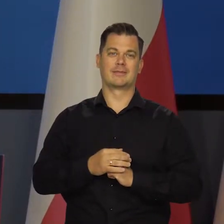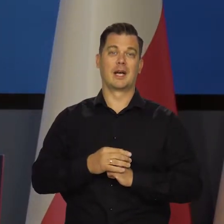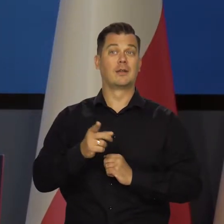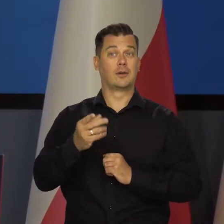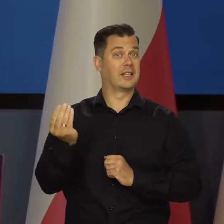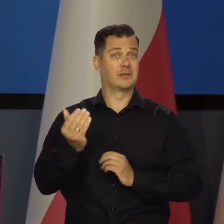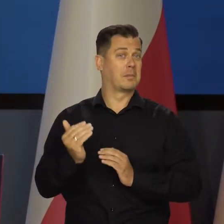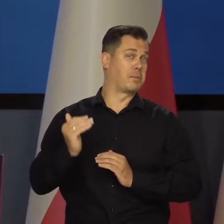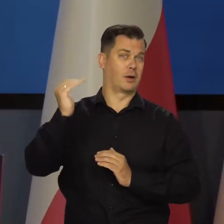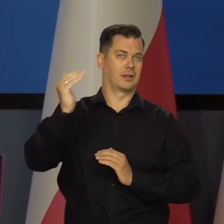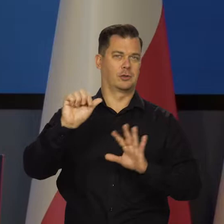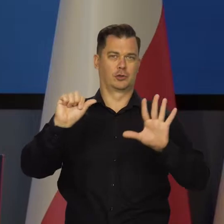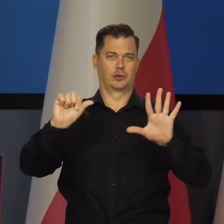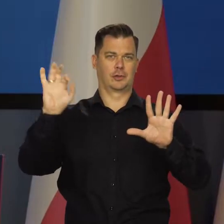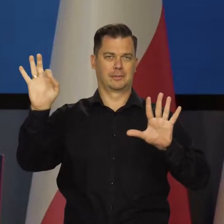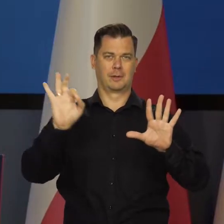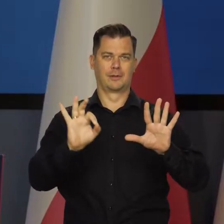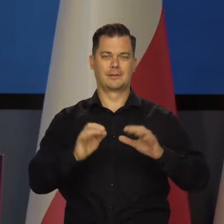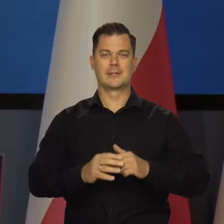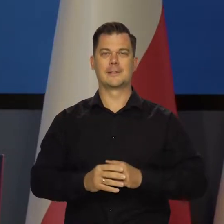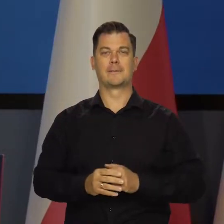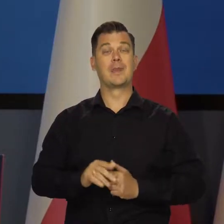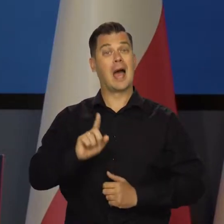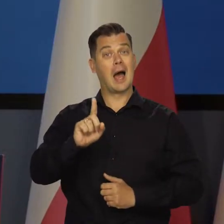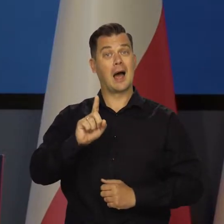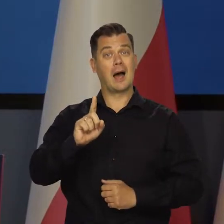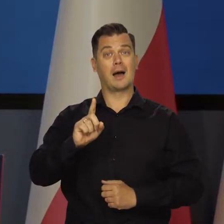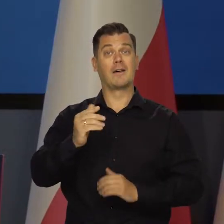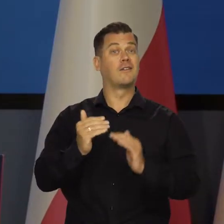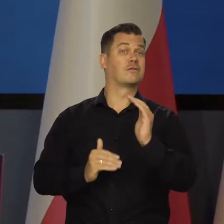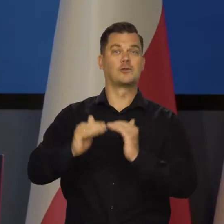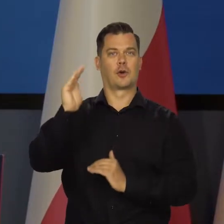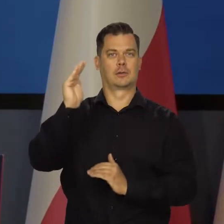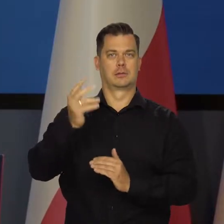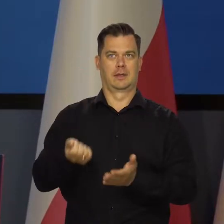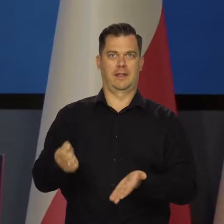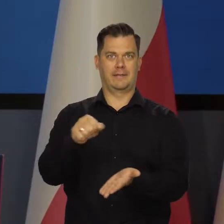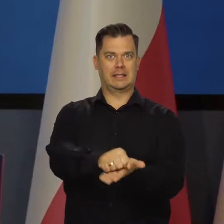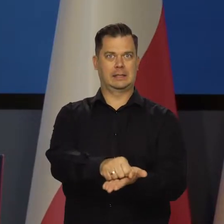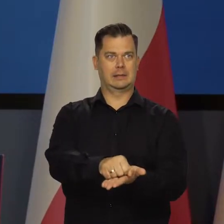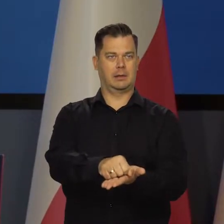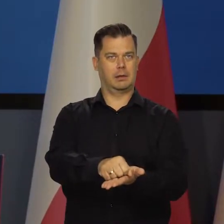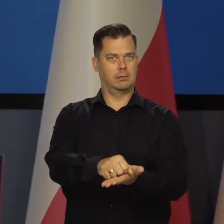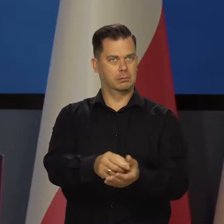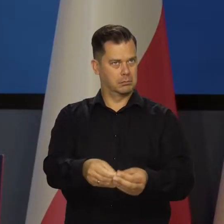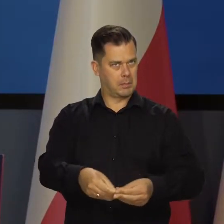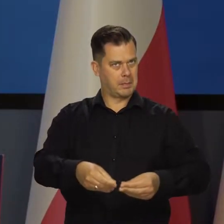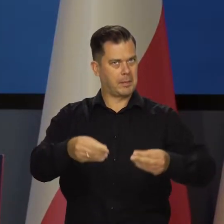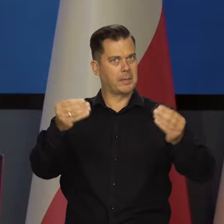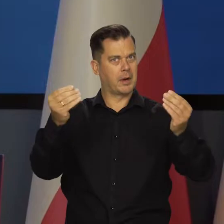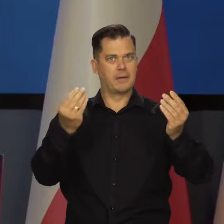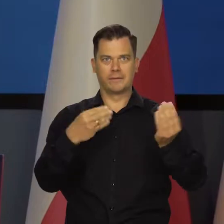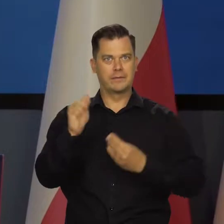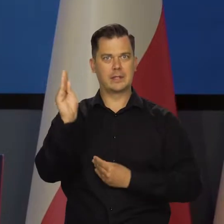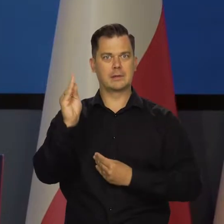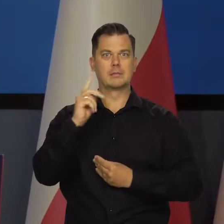Znaczy nadal przekracza 6%. Natomiast wzrost inwestycji nastąpił, dynamiki inwestycji